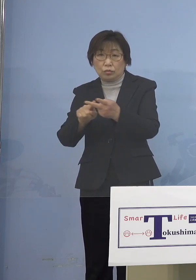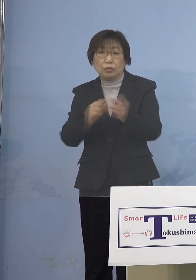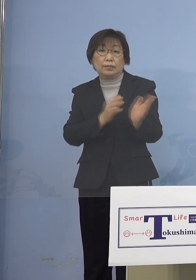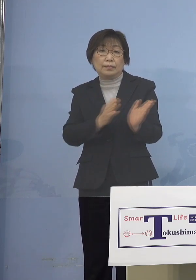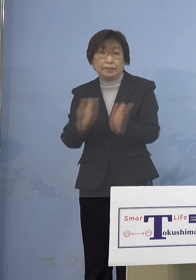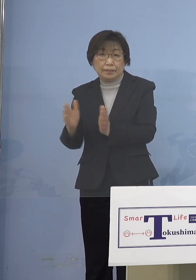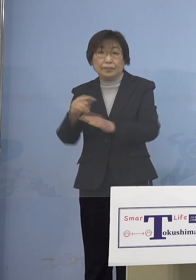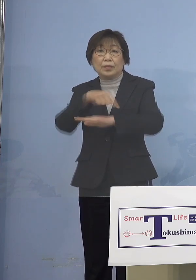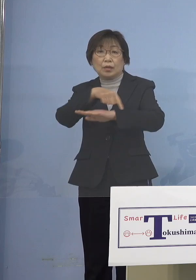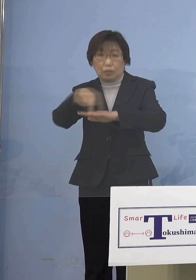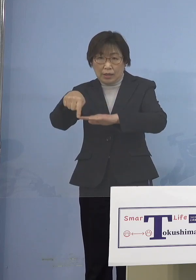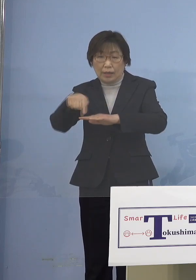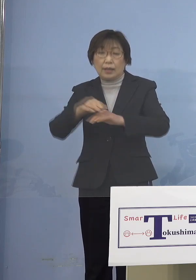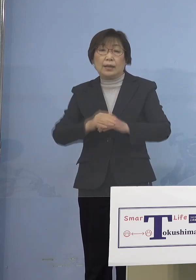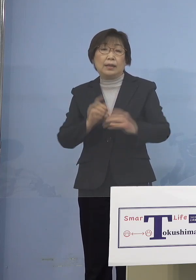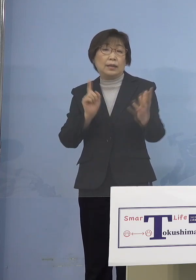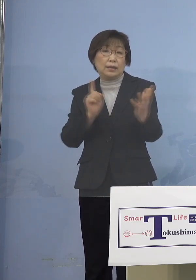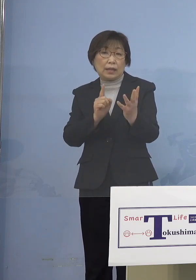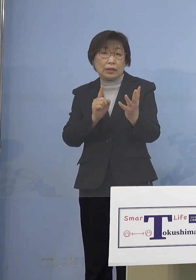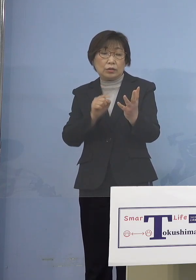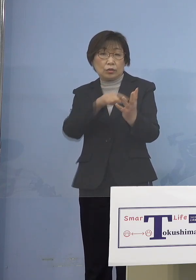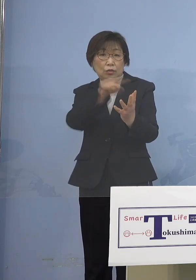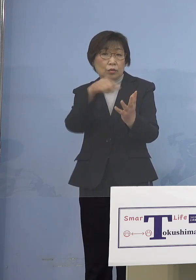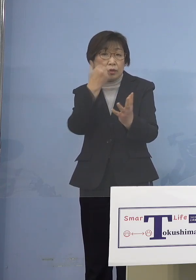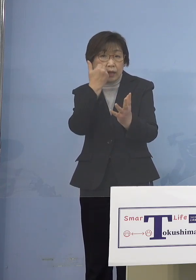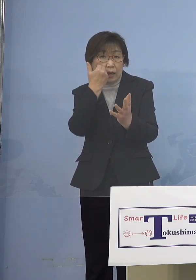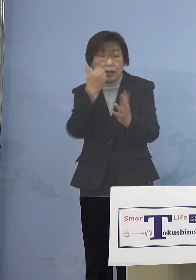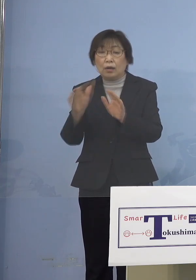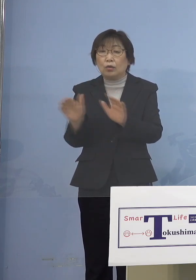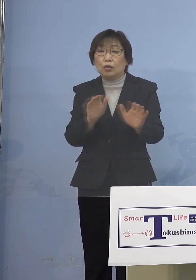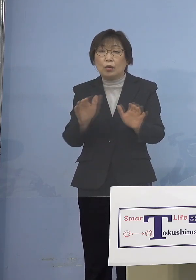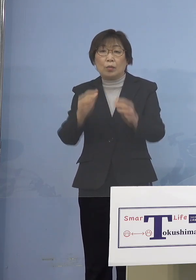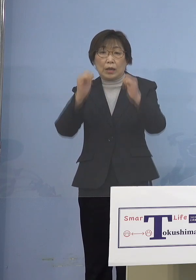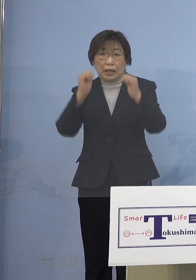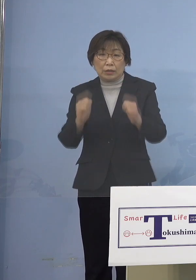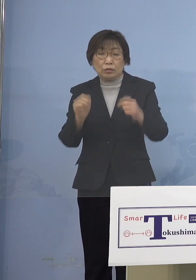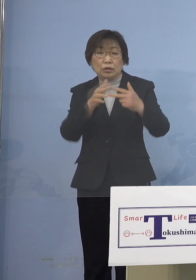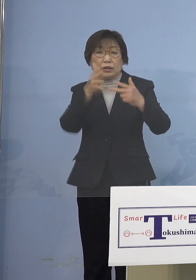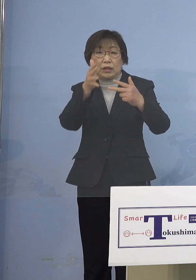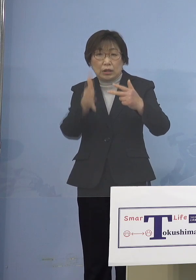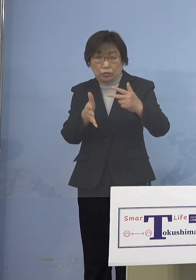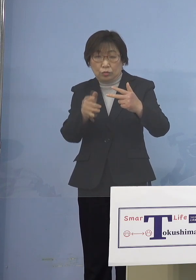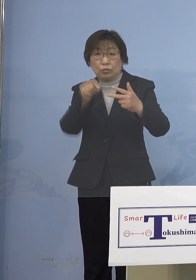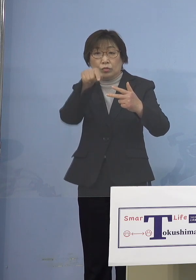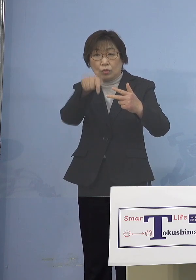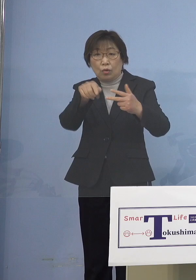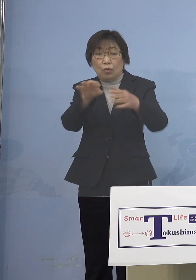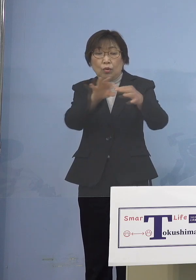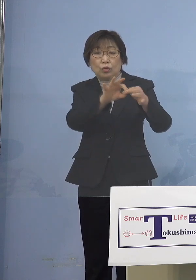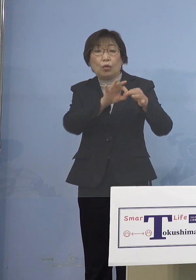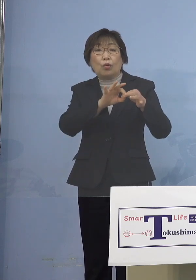対象となる方、お子様が所属している 施設を通して申し込みをしていただき